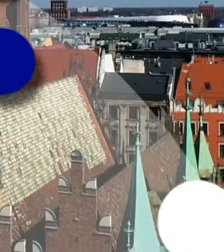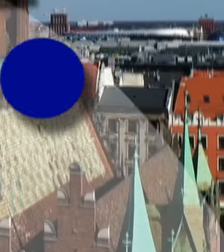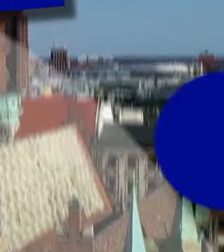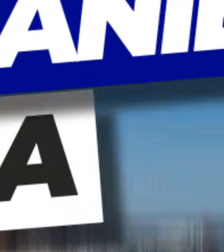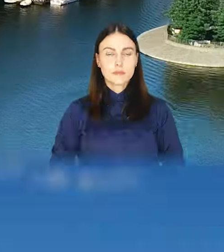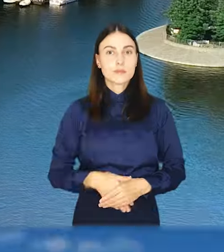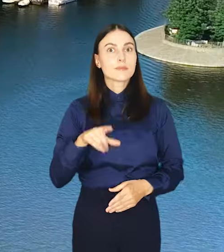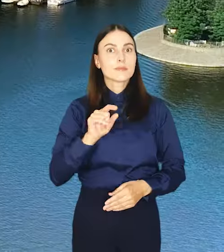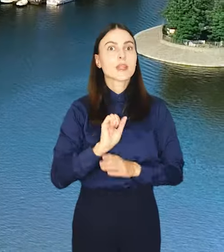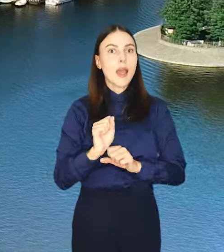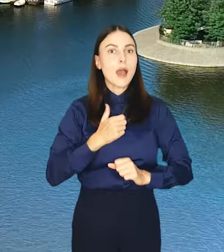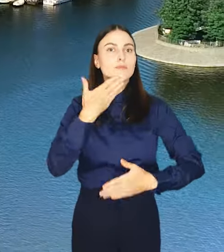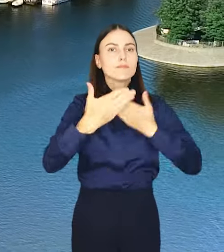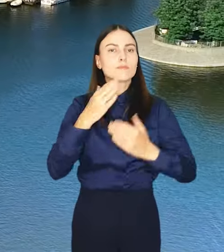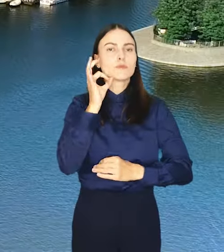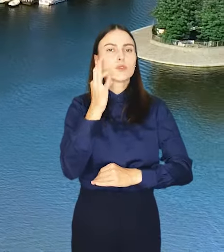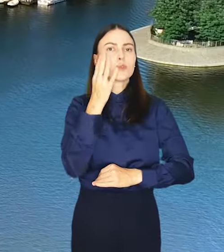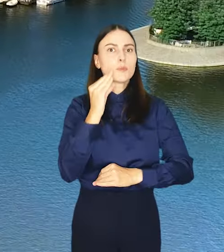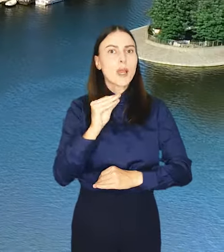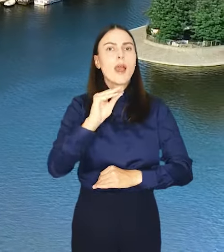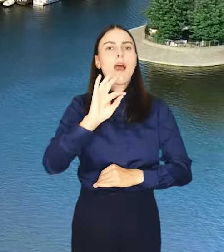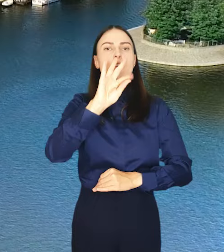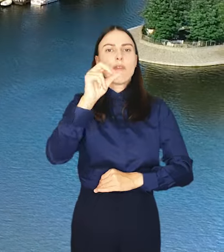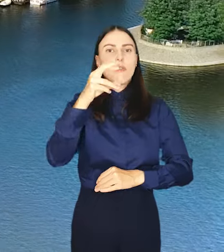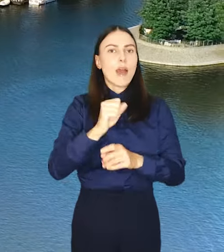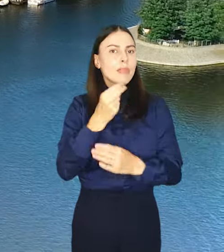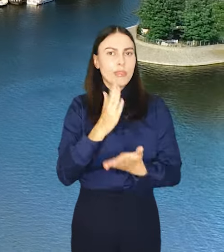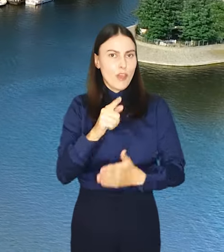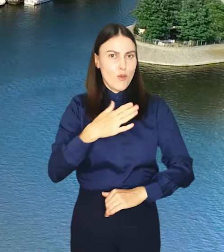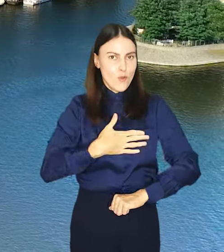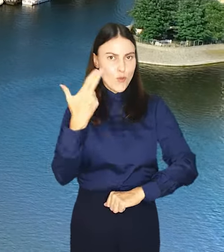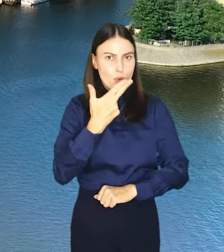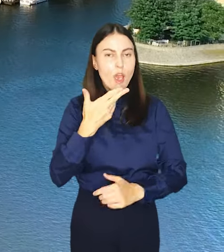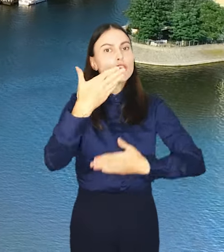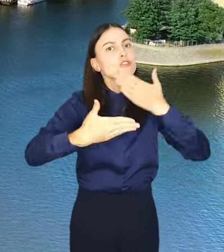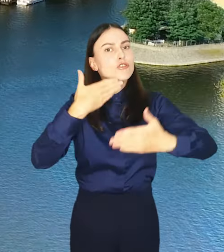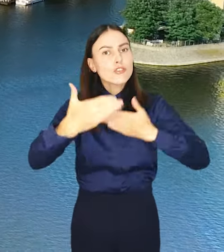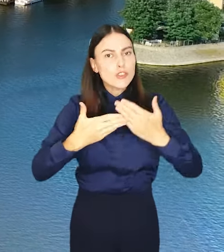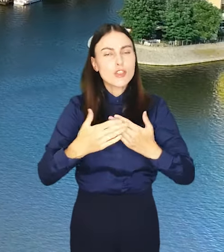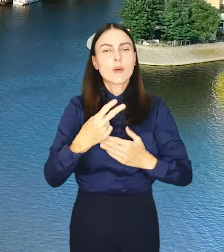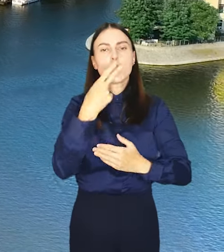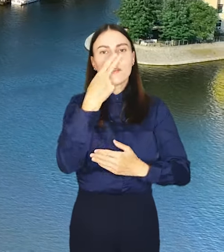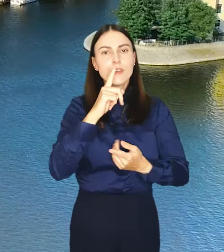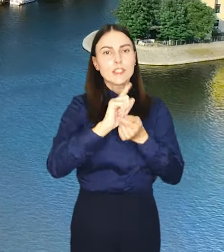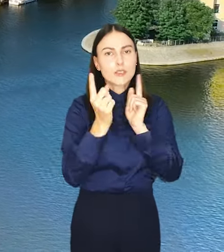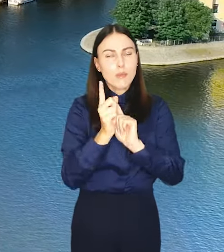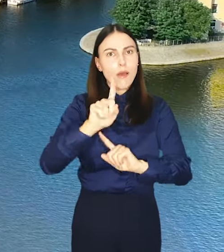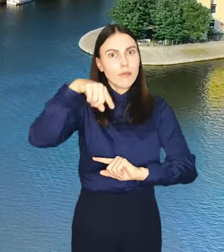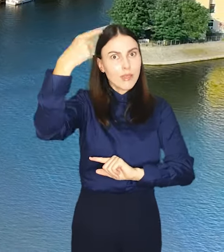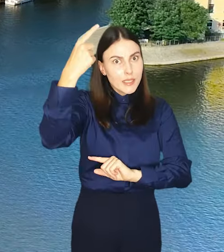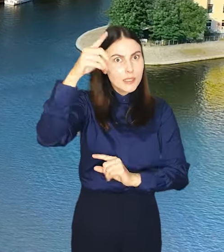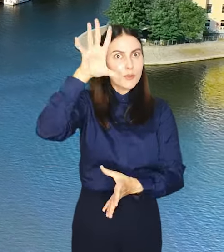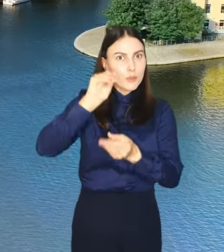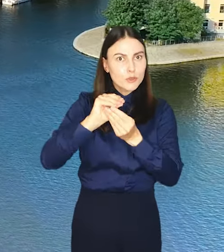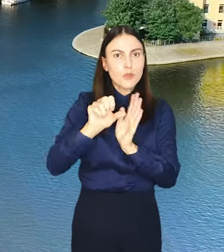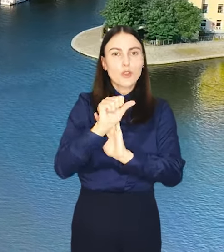A zatem smakowitej fety i nie tylko w ten weekend. Życzymy i widzimy się w kolejnym podsumowaniu za tydzień. Do zobaczenia.